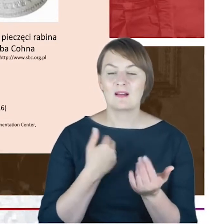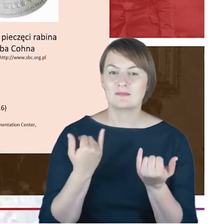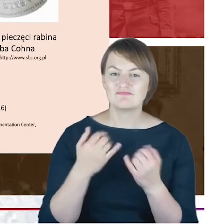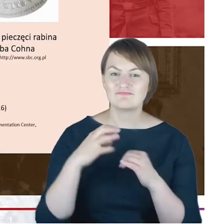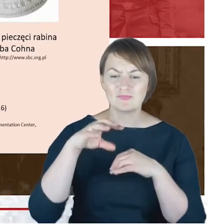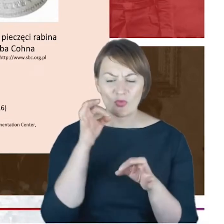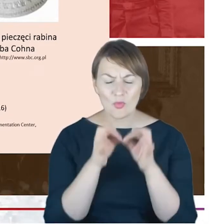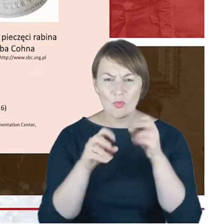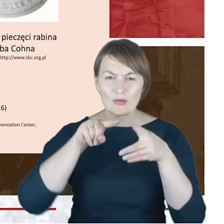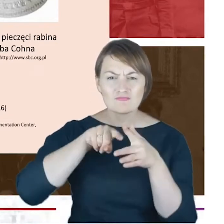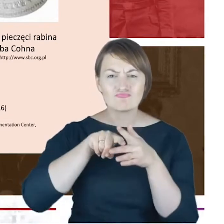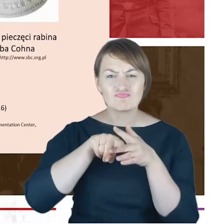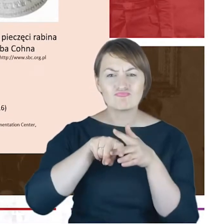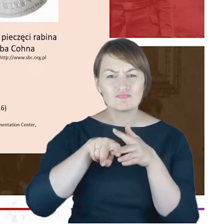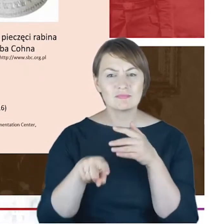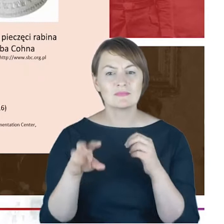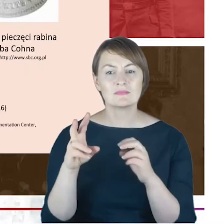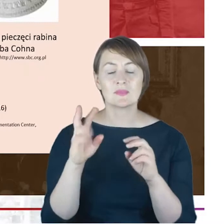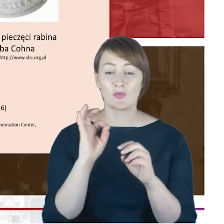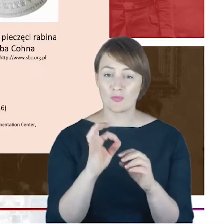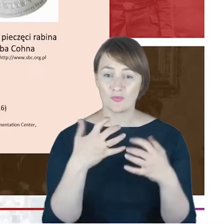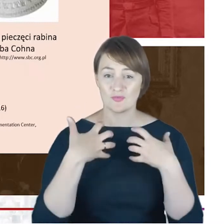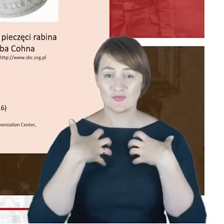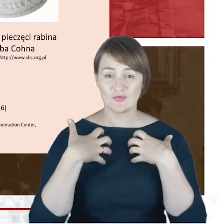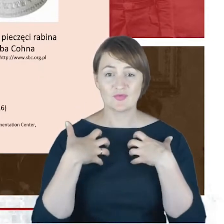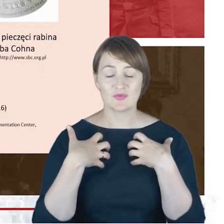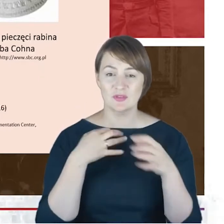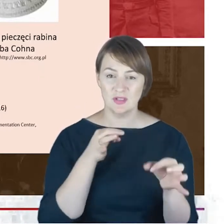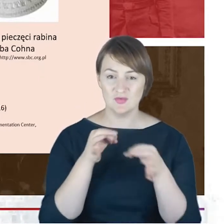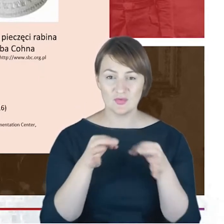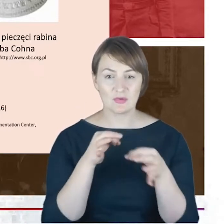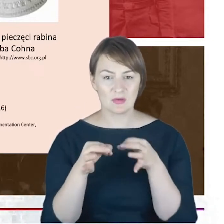Jacoba Cohna tym bardziej ten niedosyt, wydaje się coraz bardziej uzasadniony.